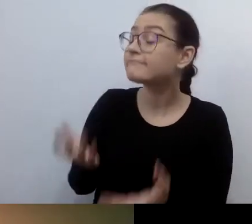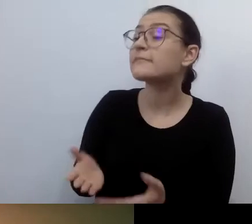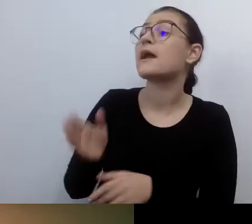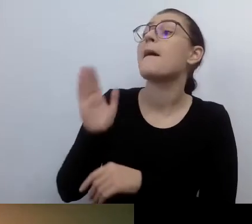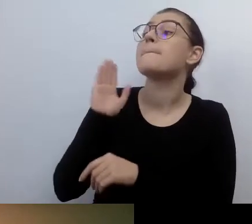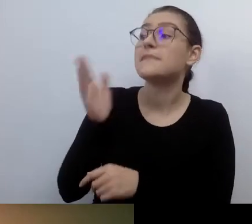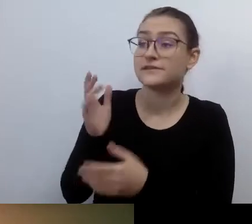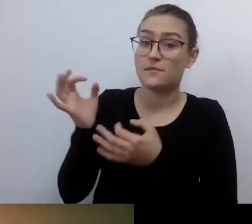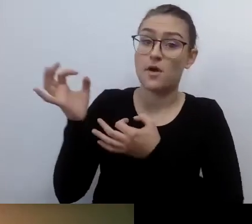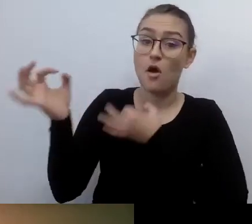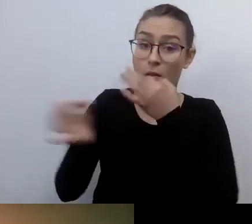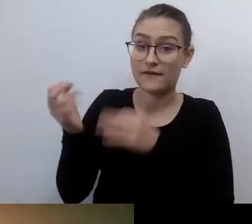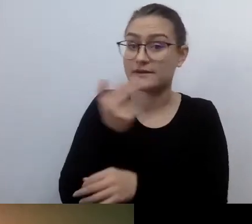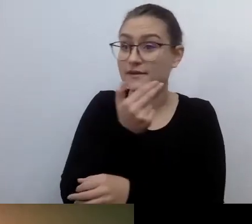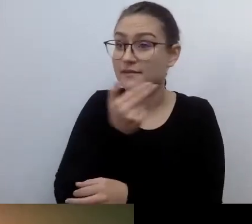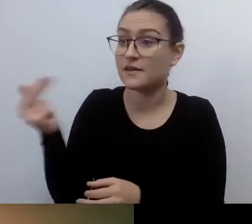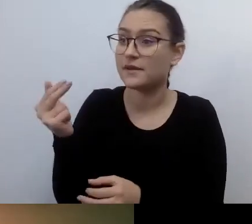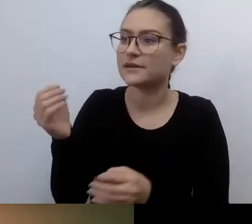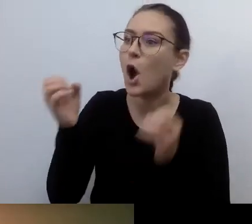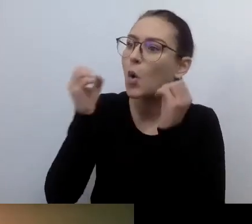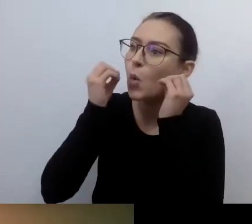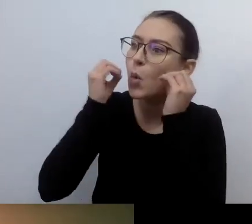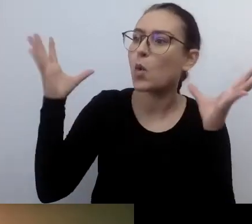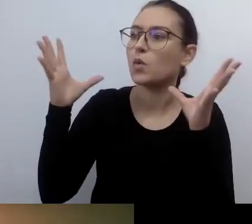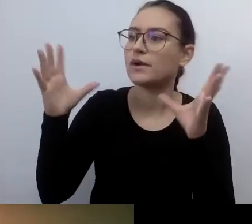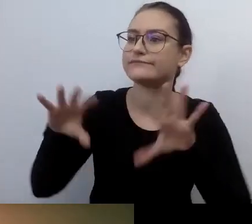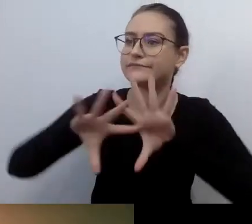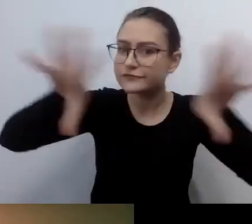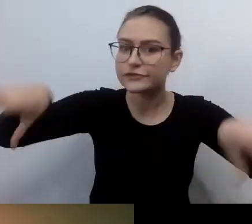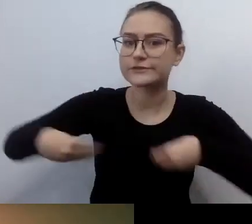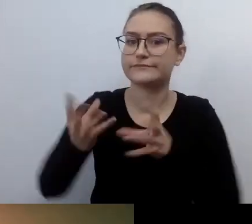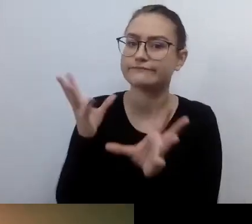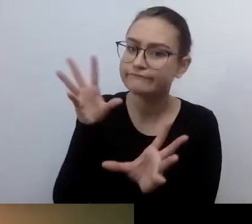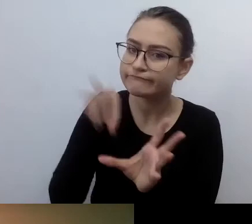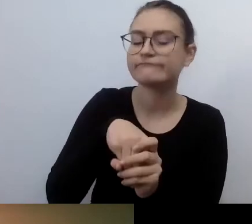Pozwolę sobie na podróż w czasie. Bazując na twoich doświadczeniach.